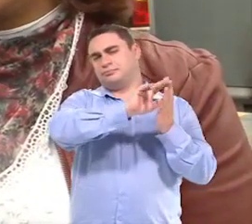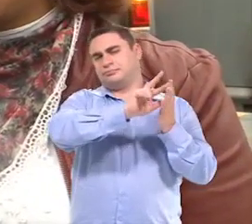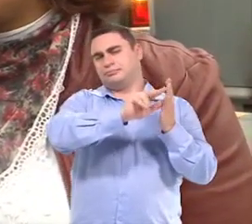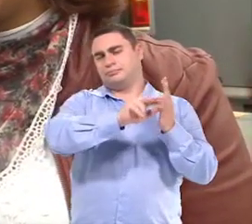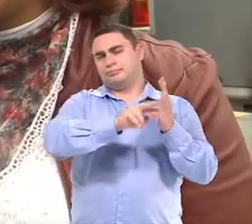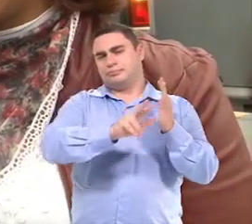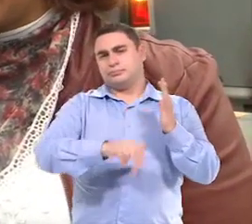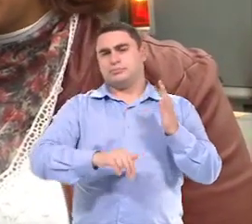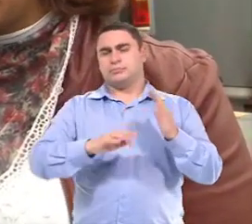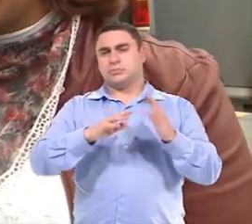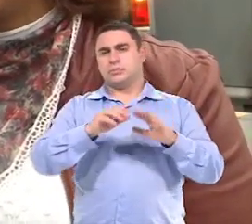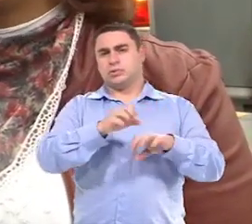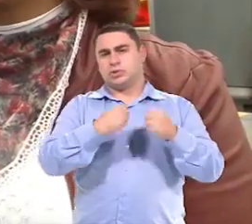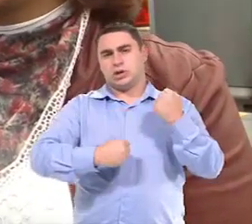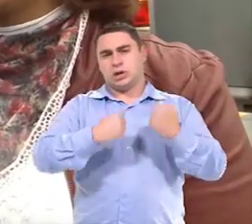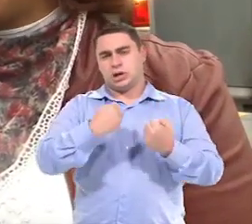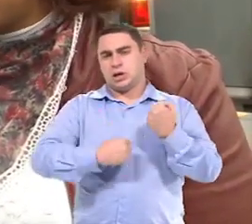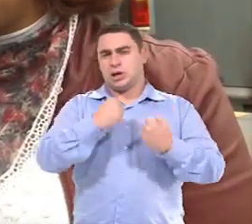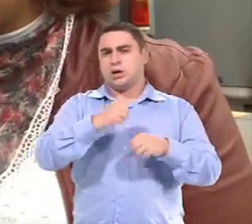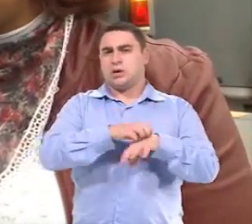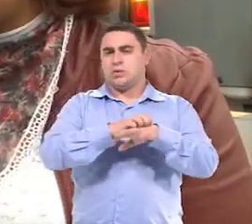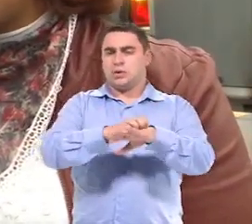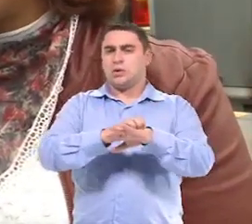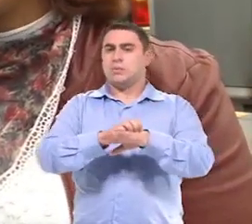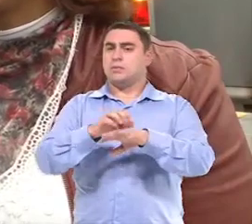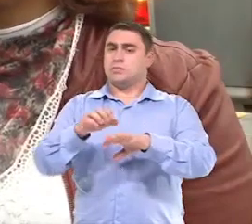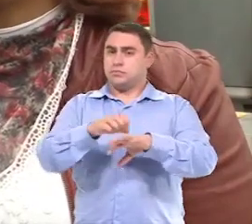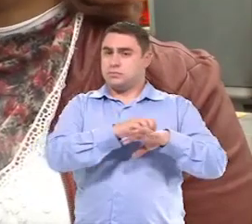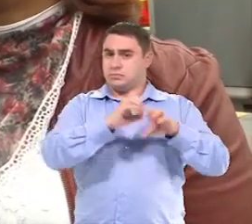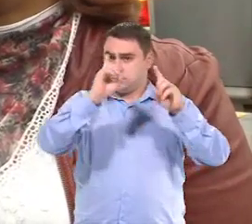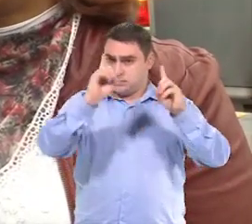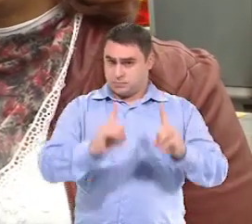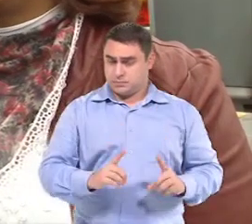E veículos da Secretaria, o transporte para deficientes, né?